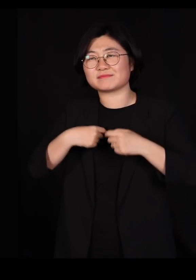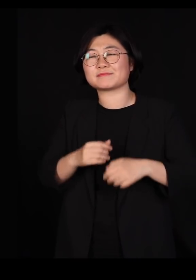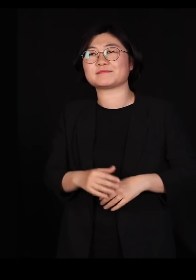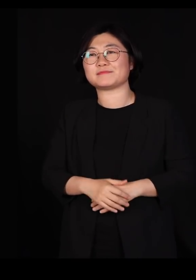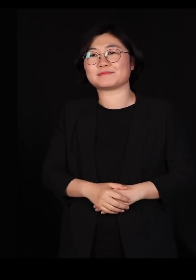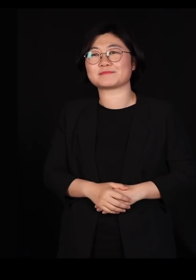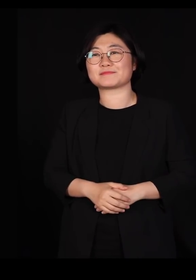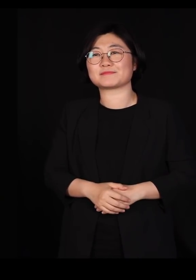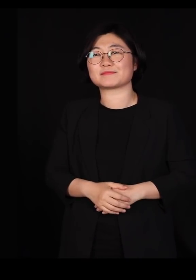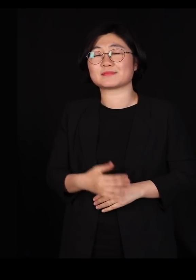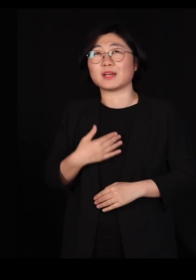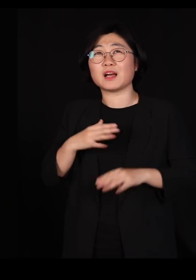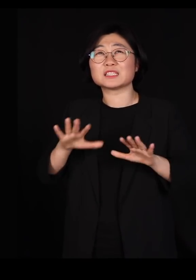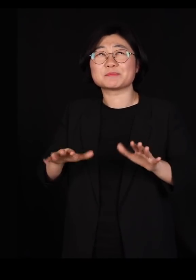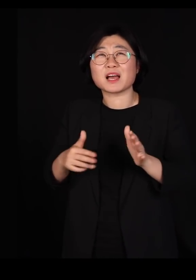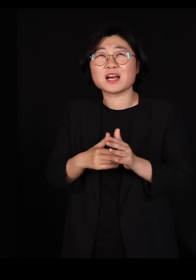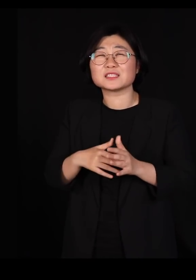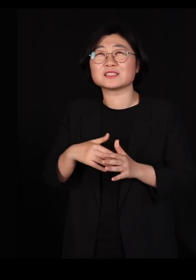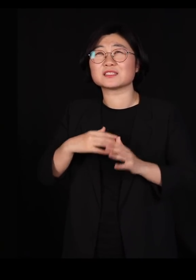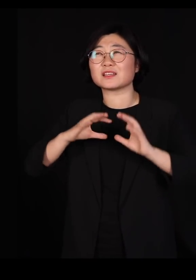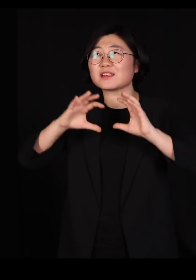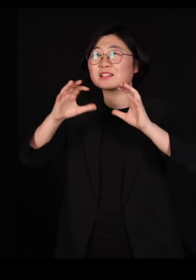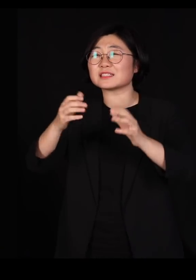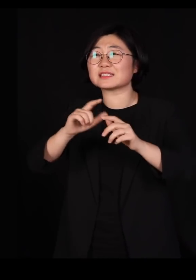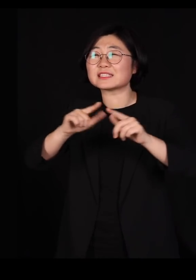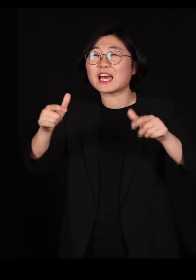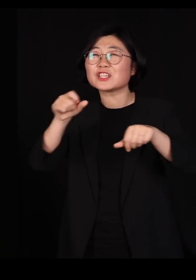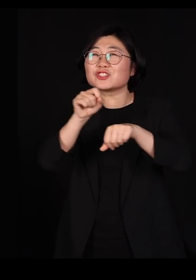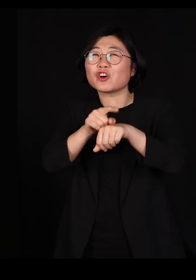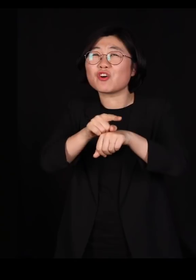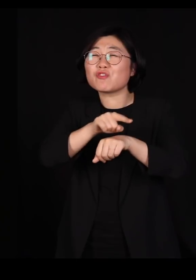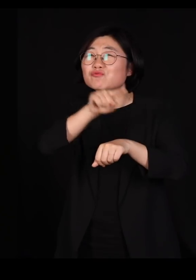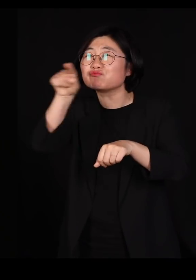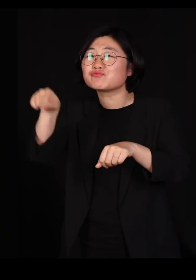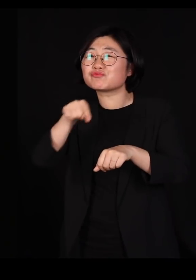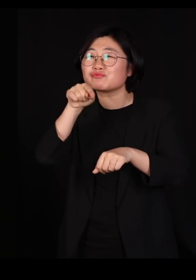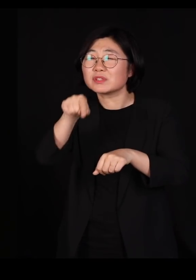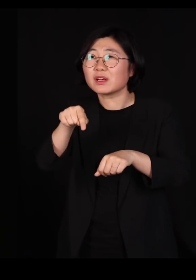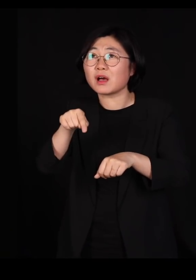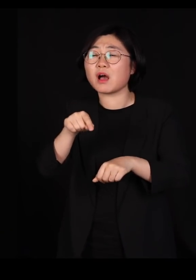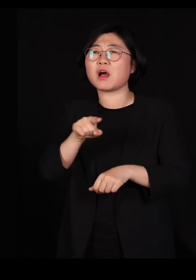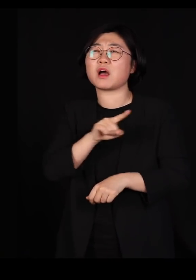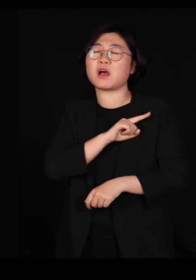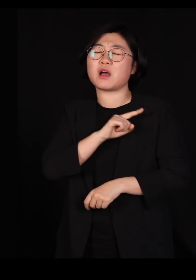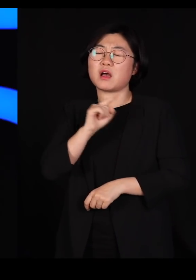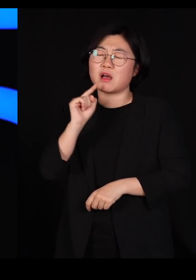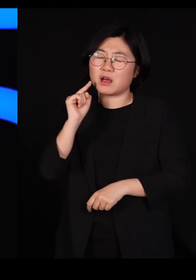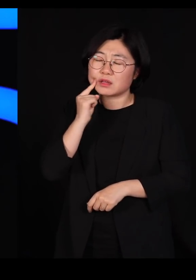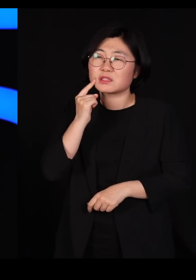제가 이 세상에서 본 다양성 중에 가장 아름다운 다양성이었습니다